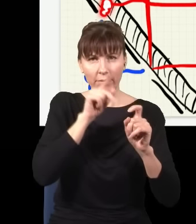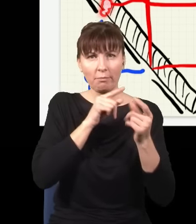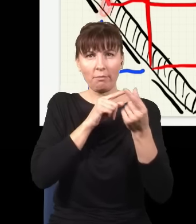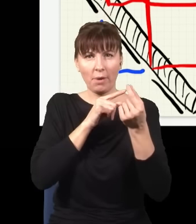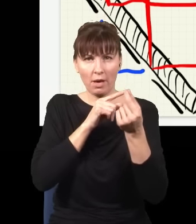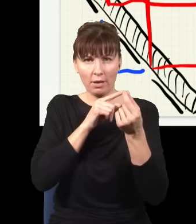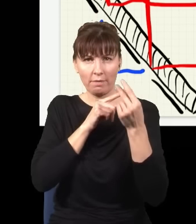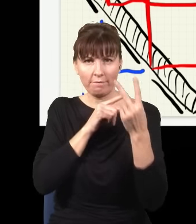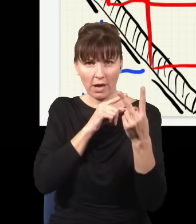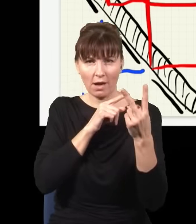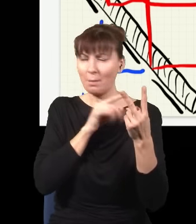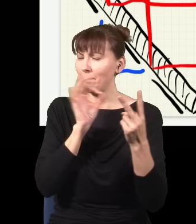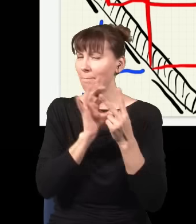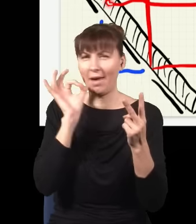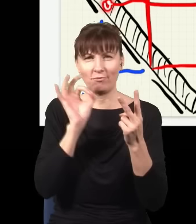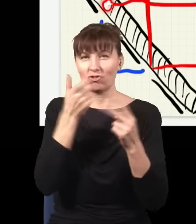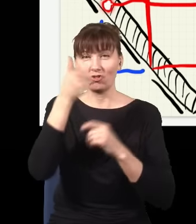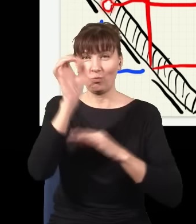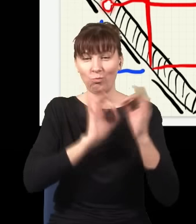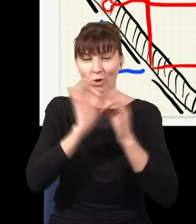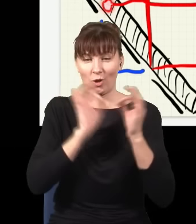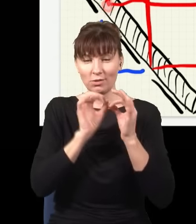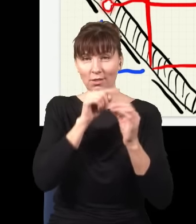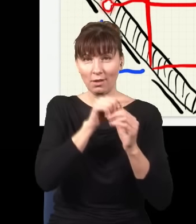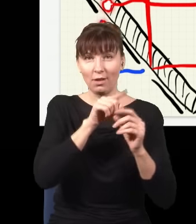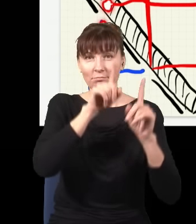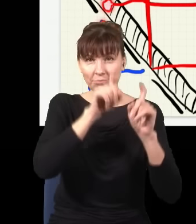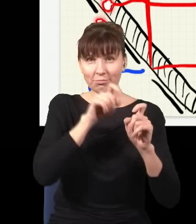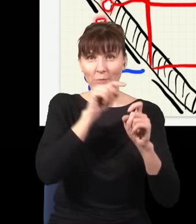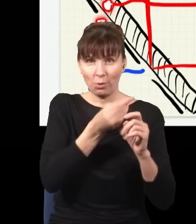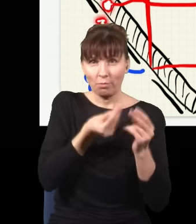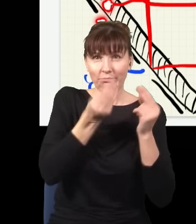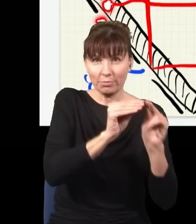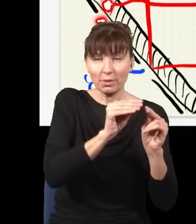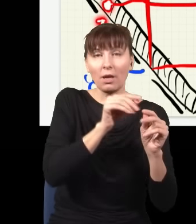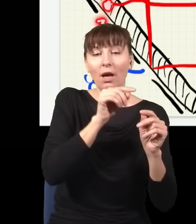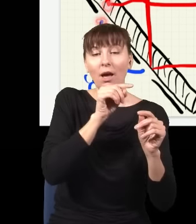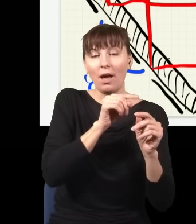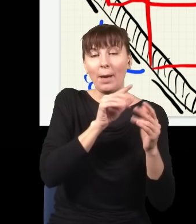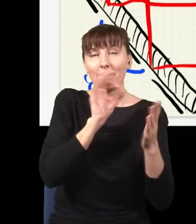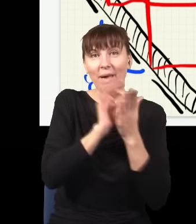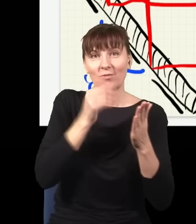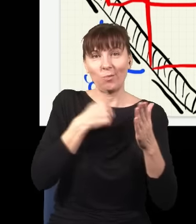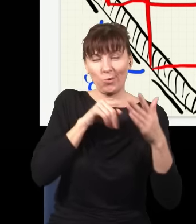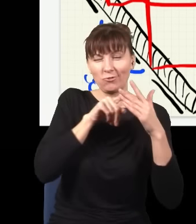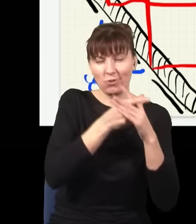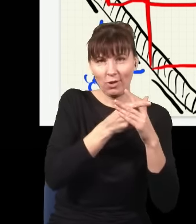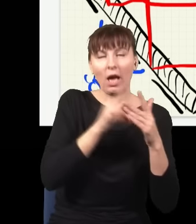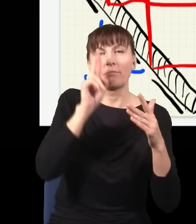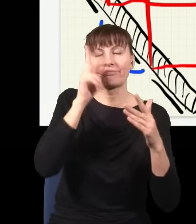więc mam 100% pewności, że ten foton powstał z tego miejsca, a więc niebieski foton na pewno był na tej szczelinie i wiem na pewno, gdzie był foton.